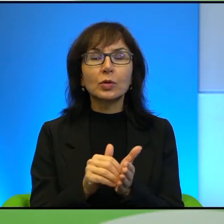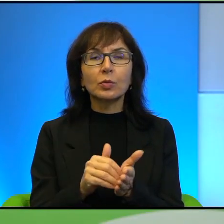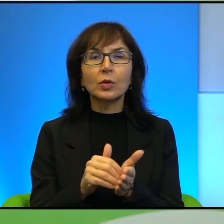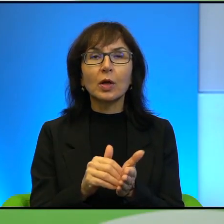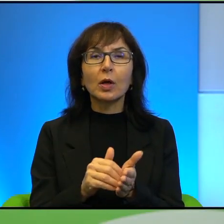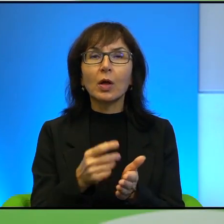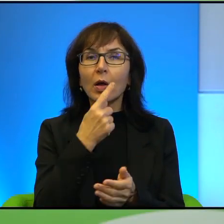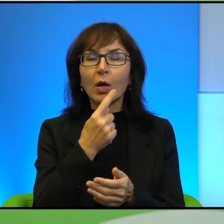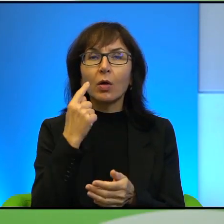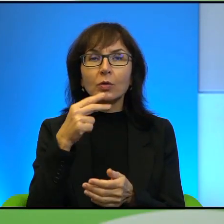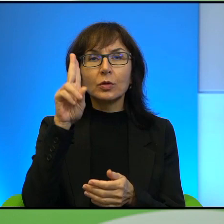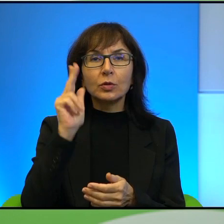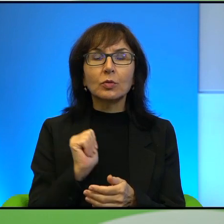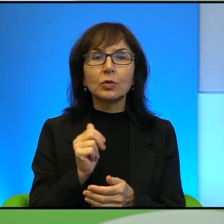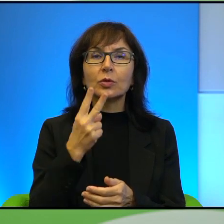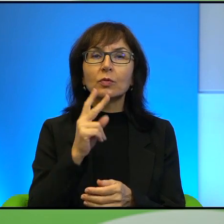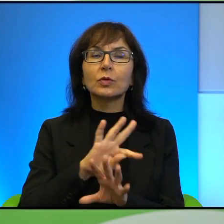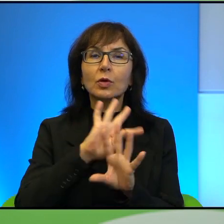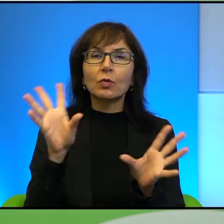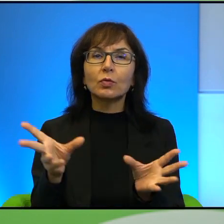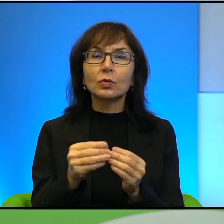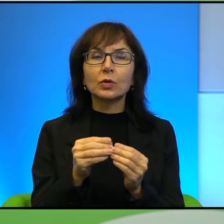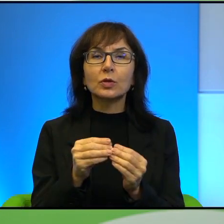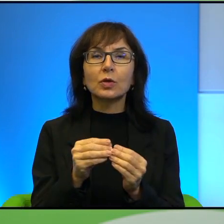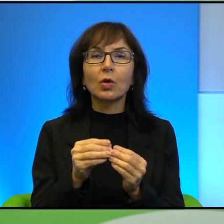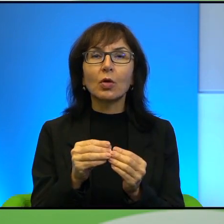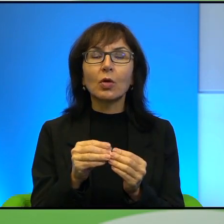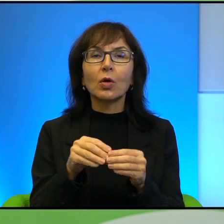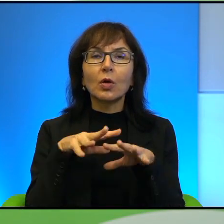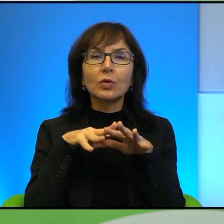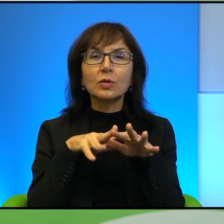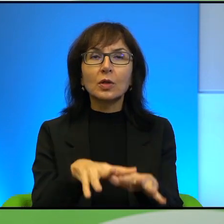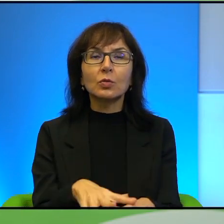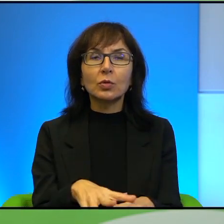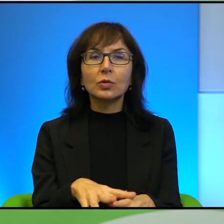Oczy żołnierzy (niewyraźne) nawet w zatłoczonej niemiłosiernie klatce.